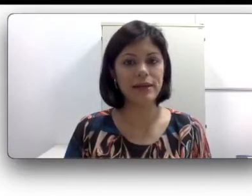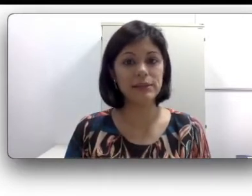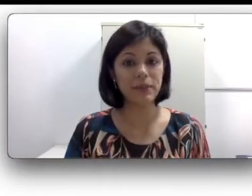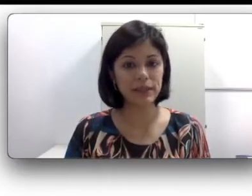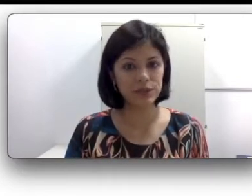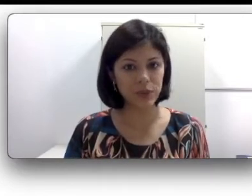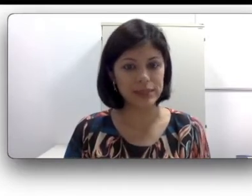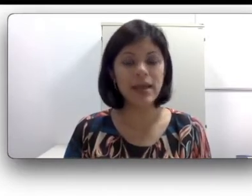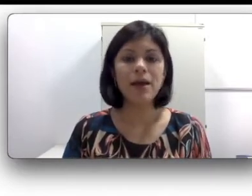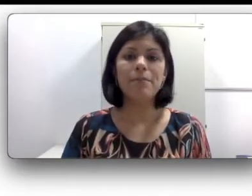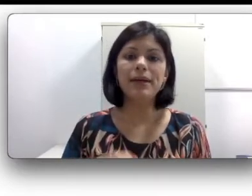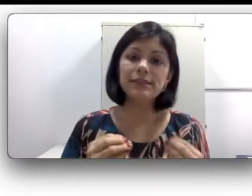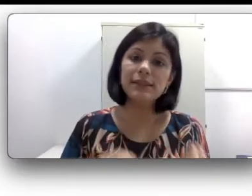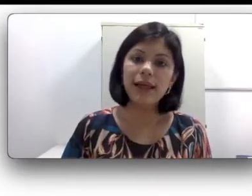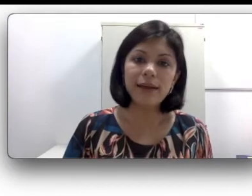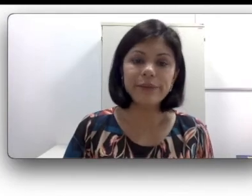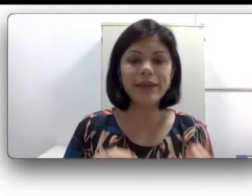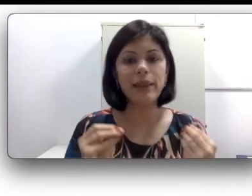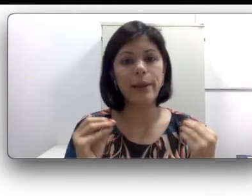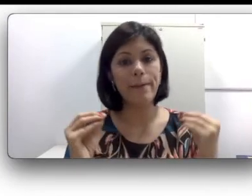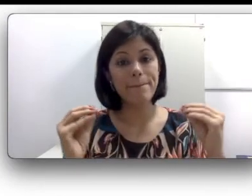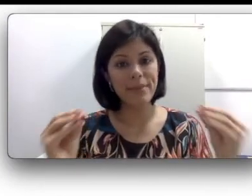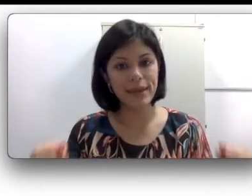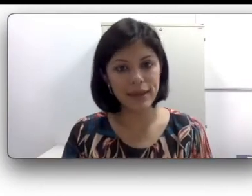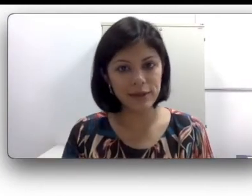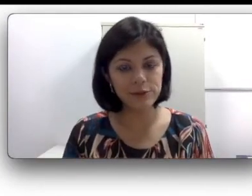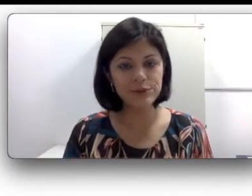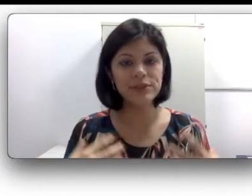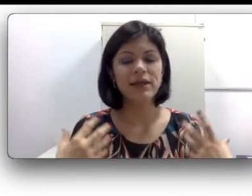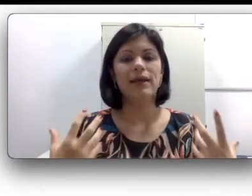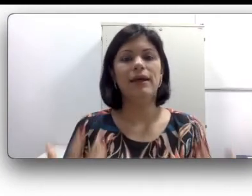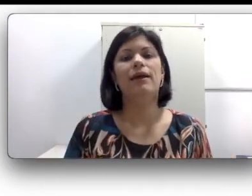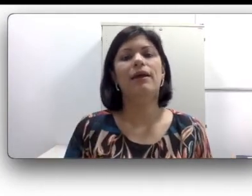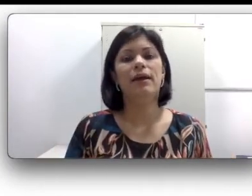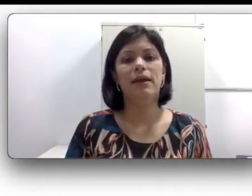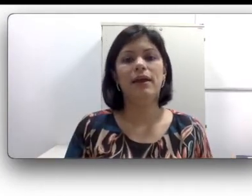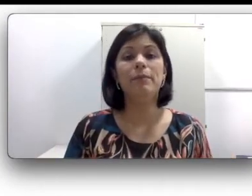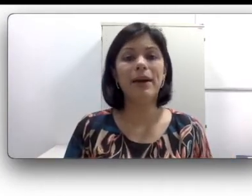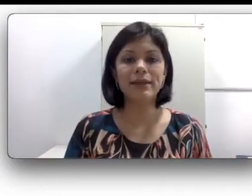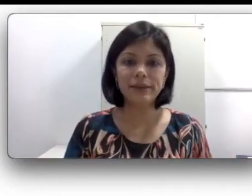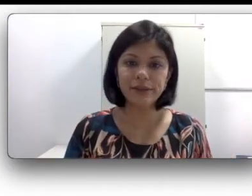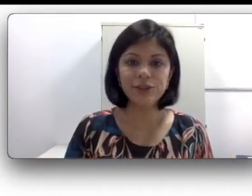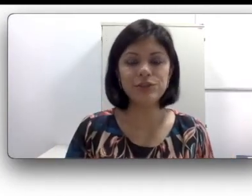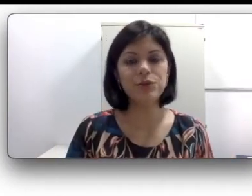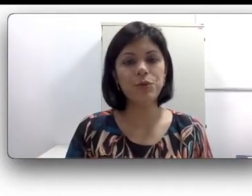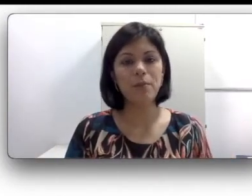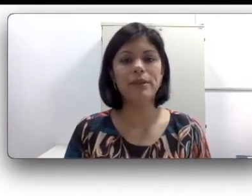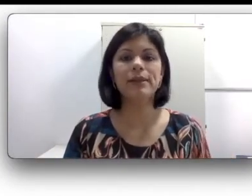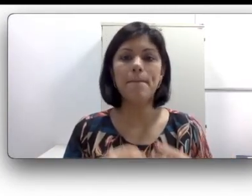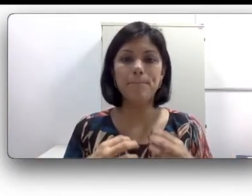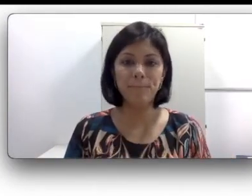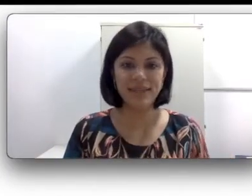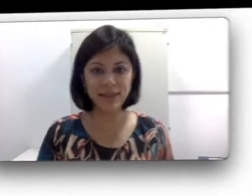implicações, mas claro que ela é menos impactante do que uma perda bilateral. Claro